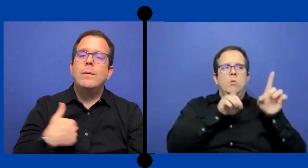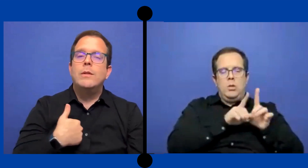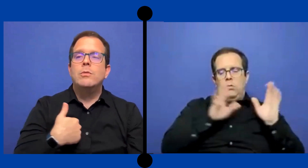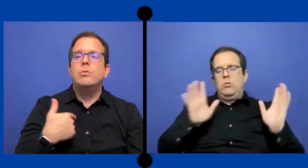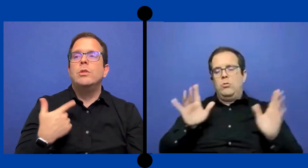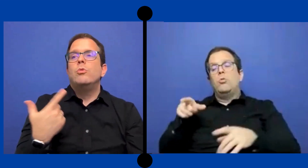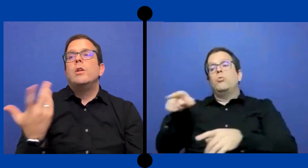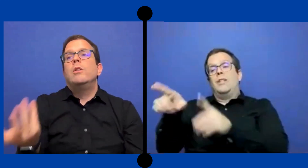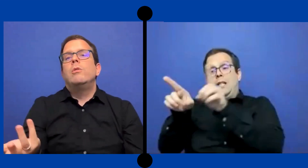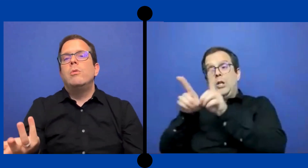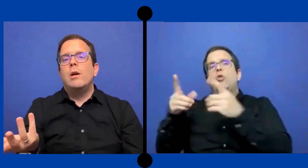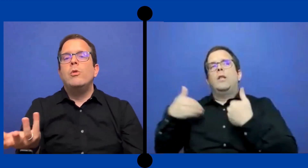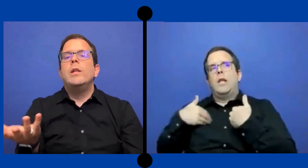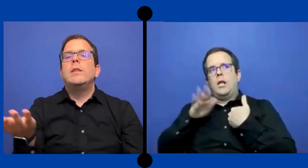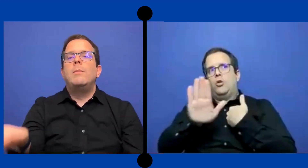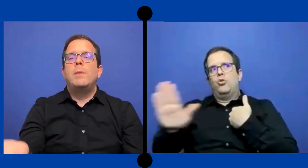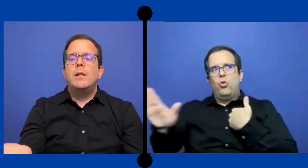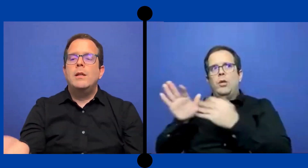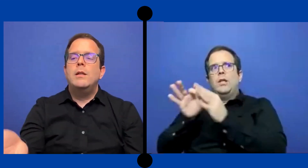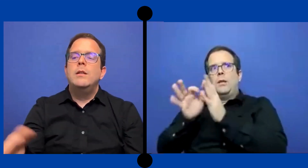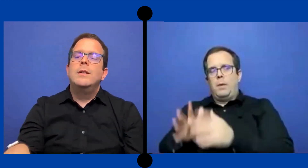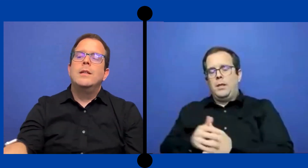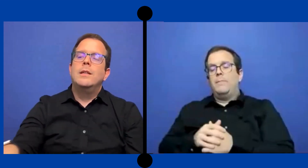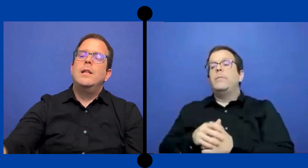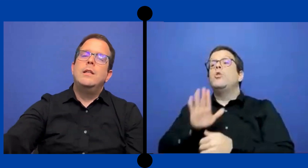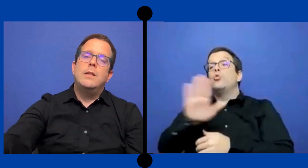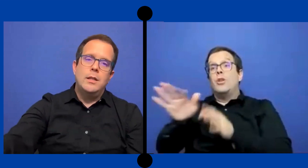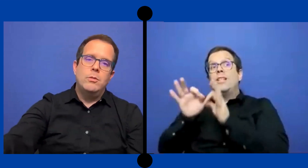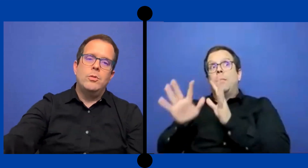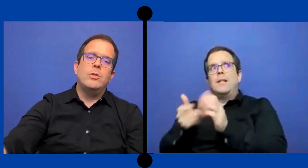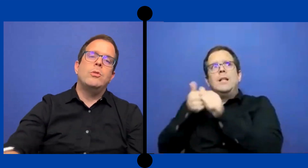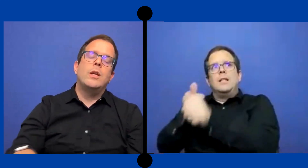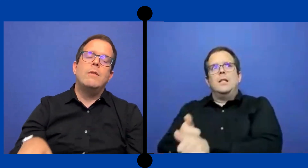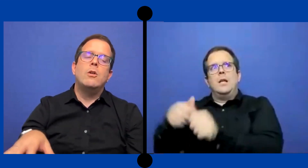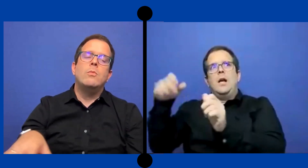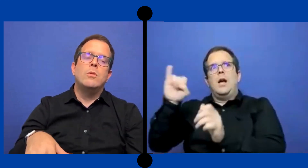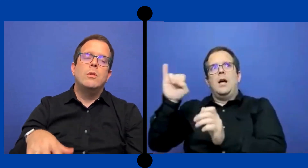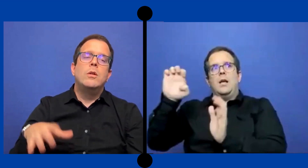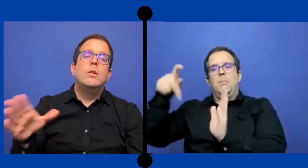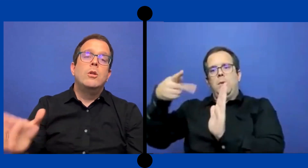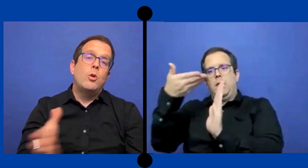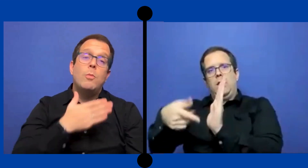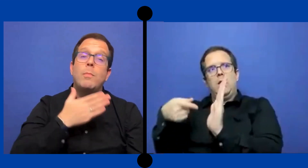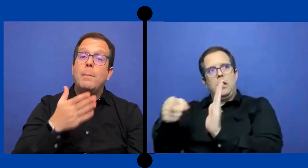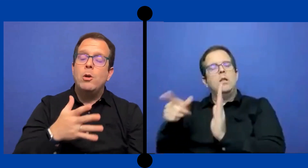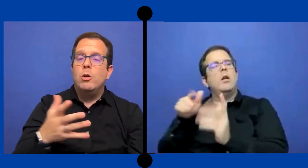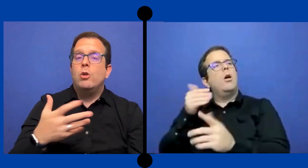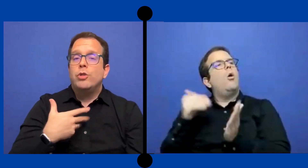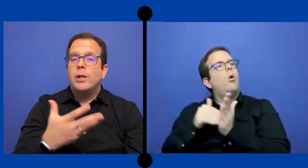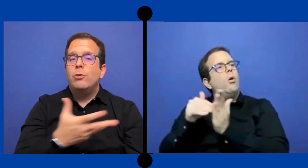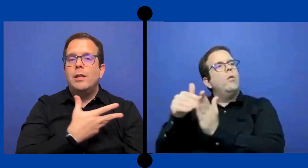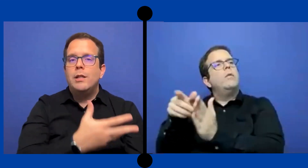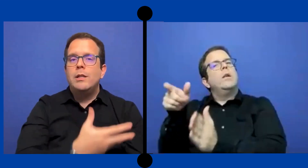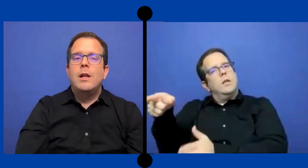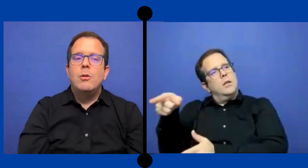estaba sustituyendo a un intérprete del distrito que yo estaba como ...como plan B, o el contrato que tenía la ...